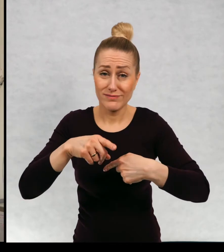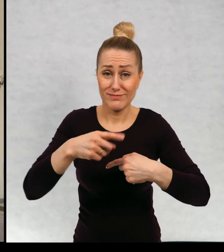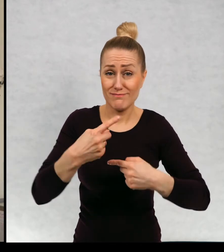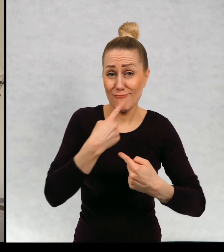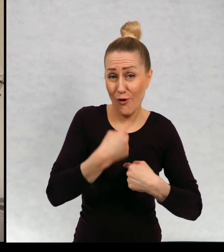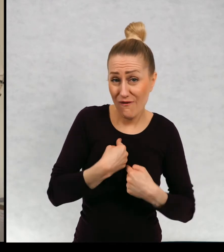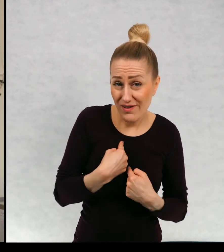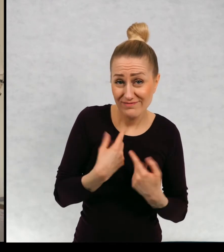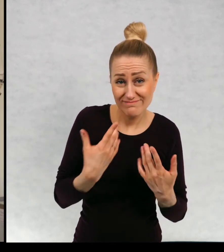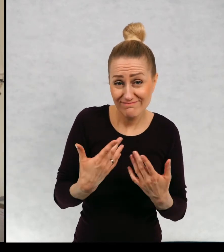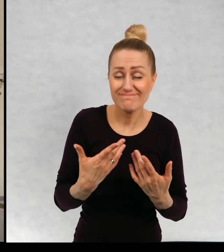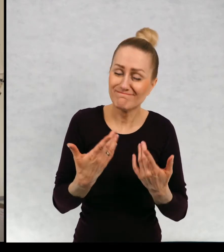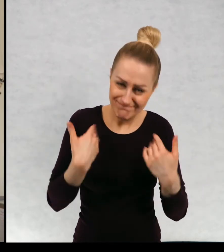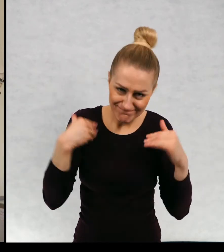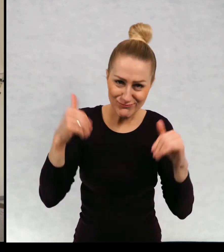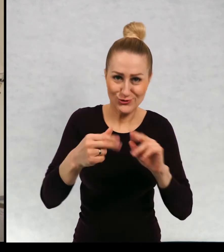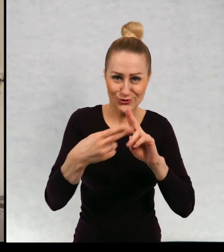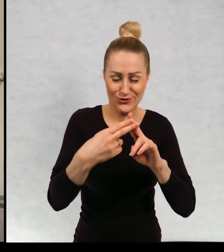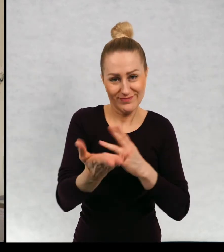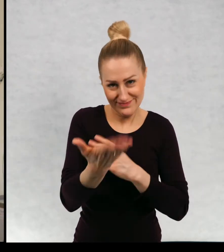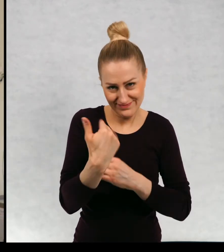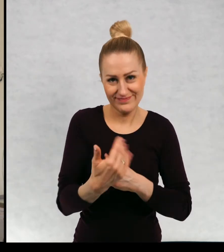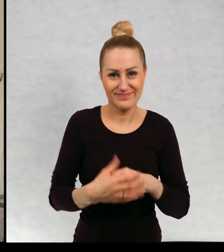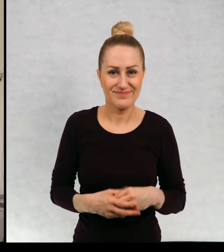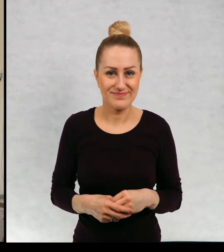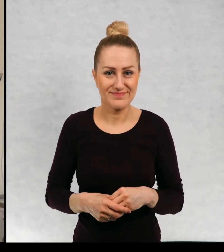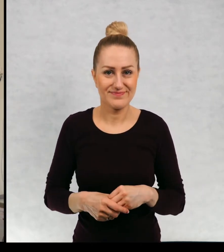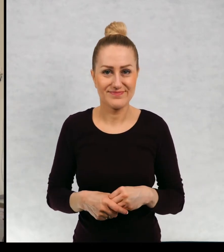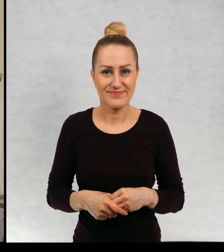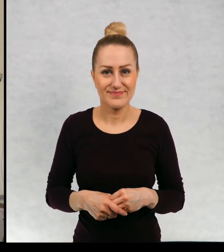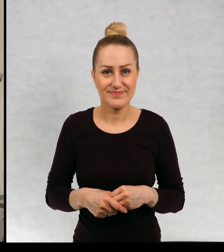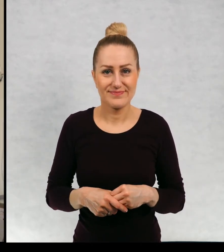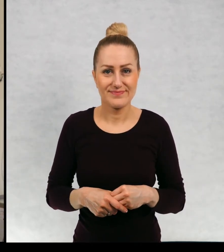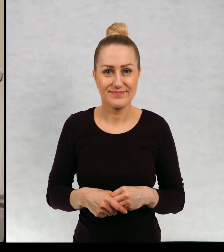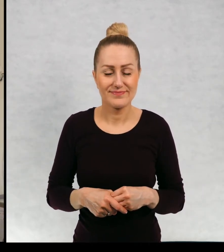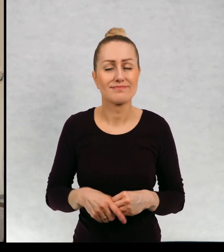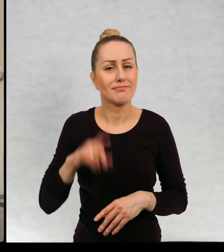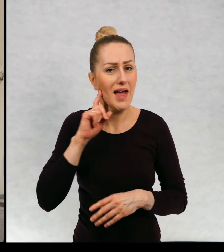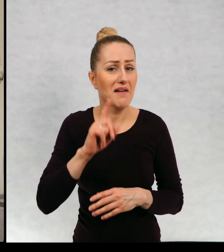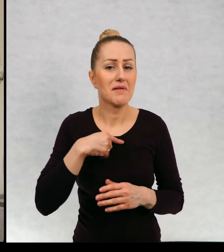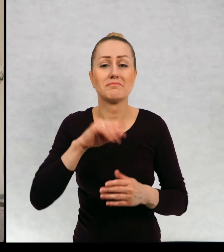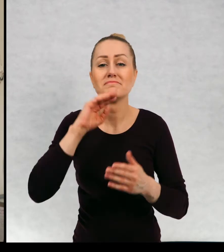źeby miały taką możliwość i przyznam się, że dostawałam